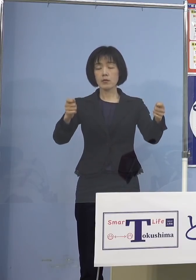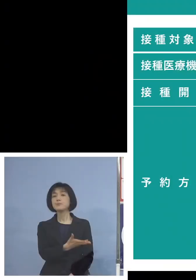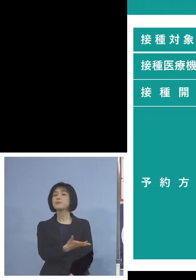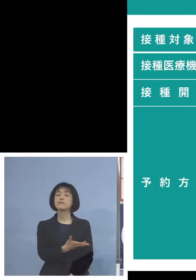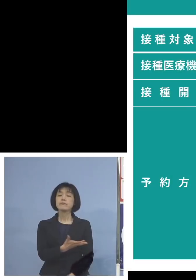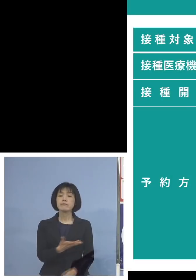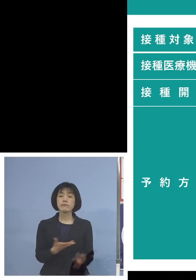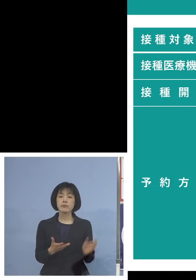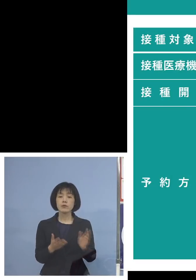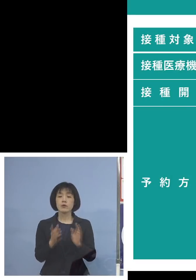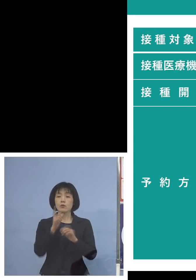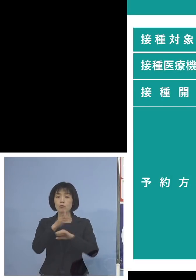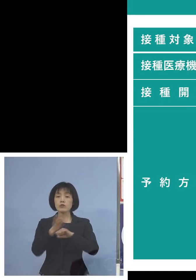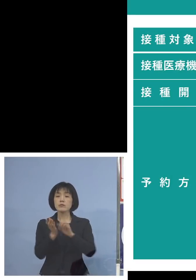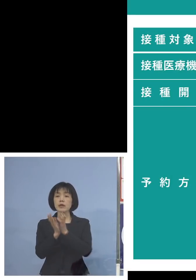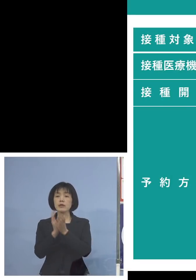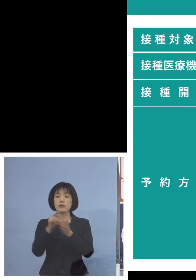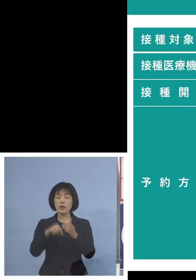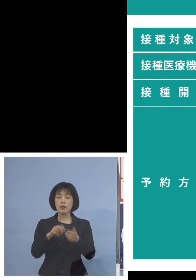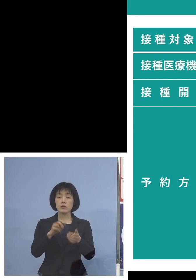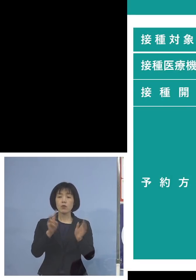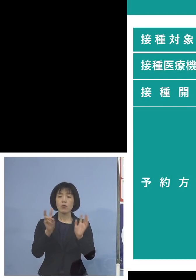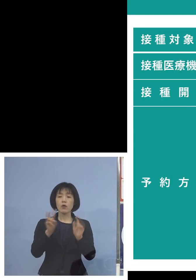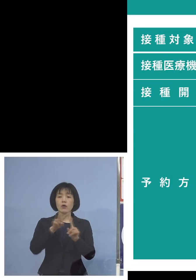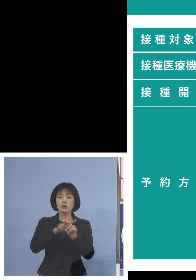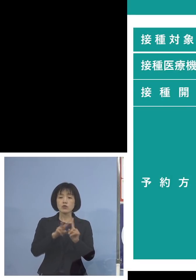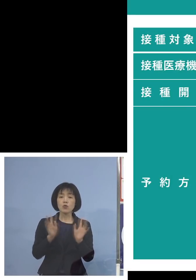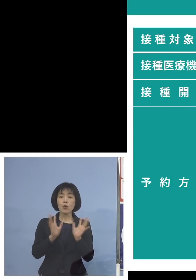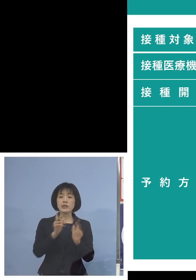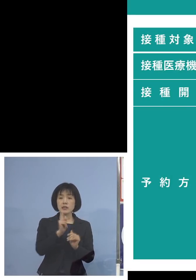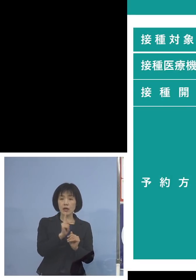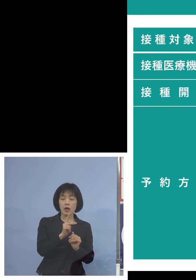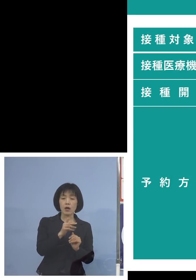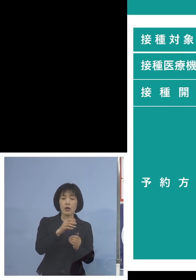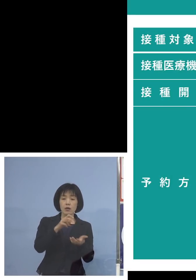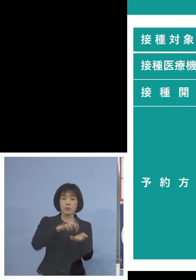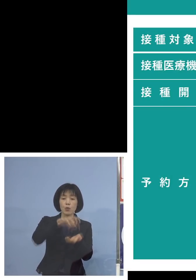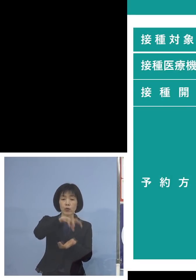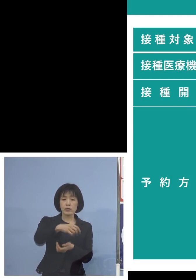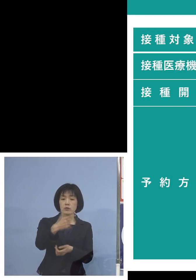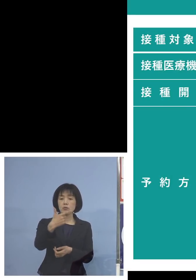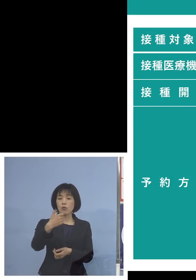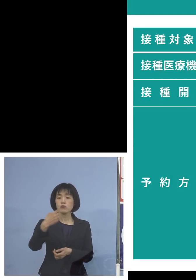県内の小児科などの先生方 63医療機関ということでね